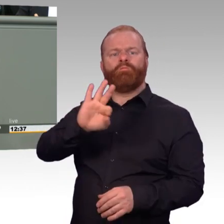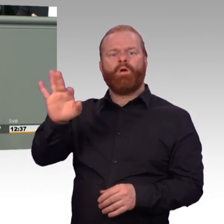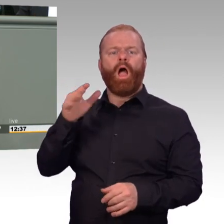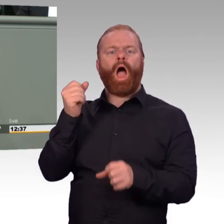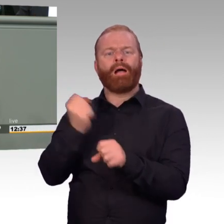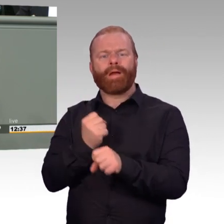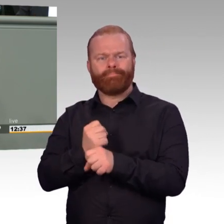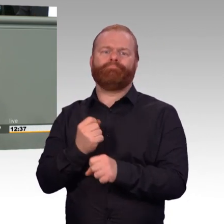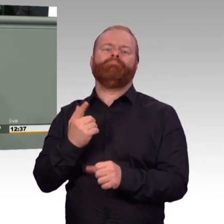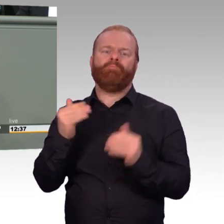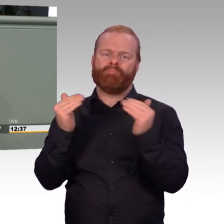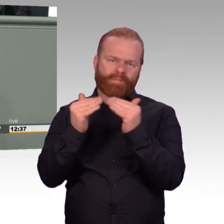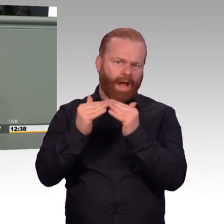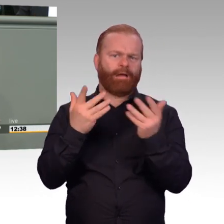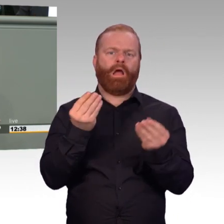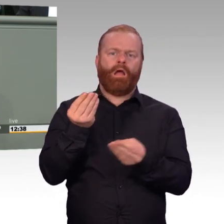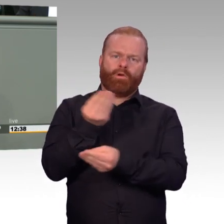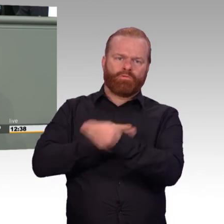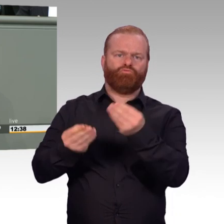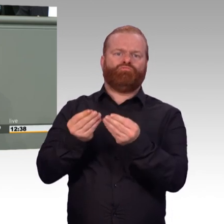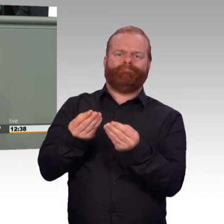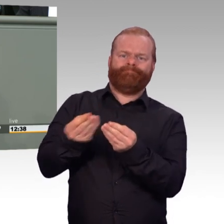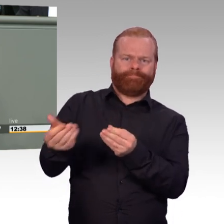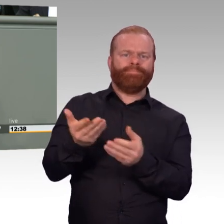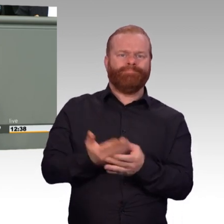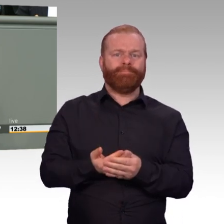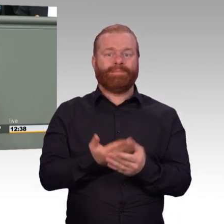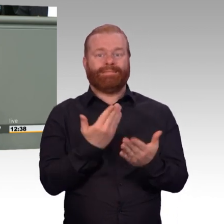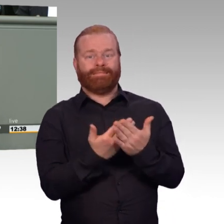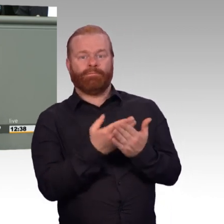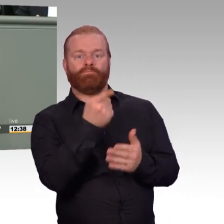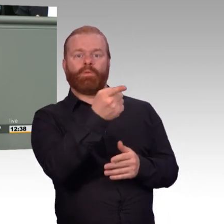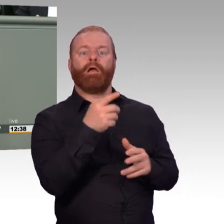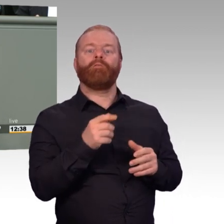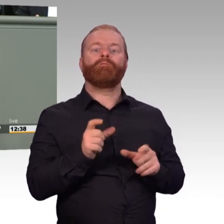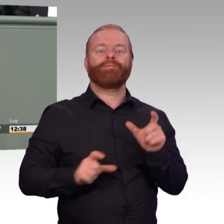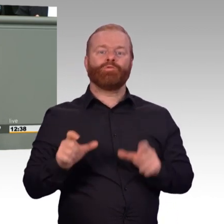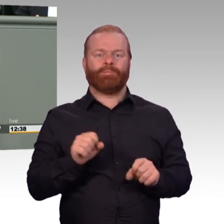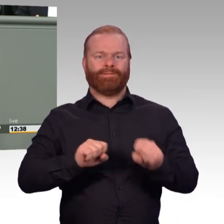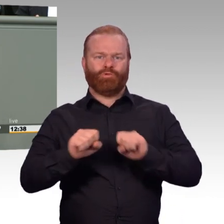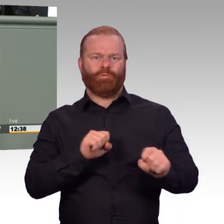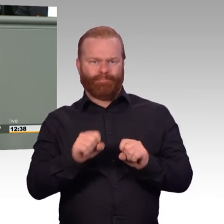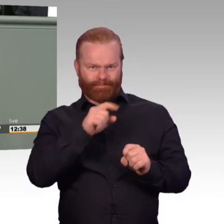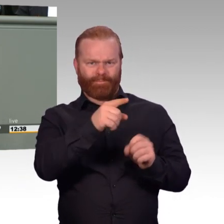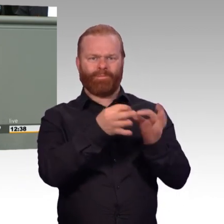Aber anstatt gleichzeitig-, aber gleichzeitig direkt festzuhalten, wie denn künftig die Überstunden ausgeglichen werden sollten,